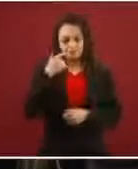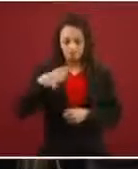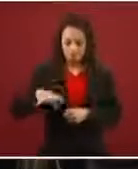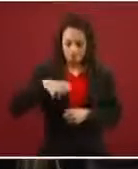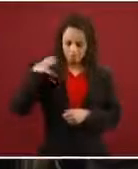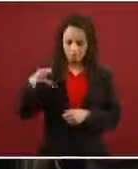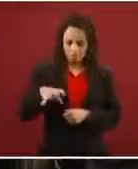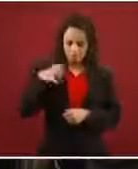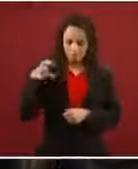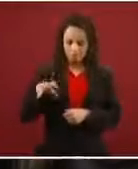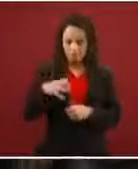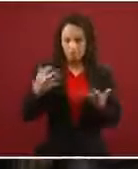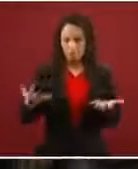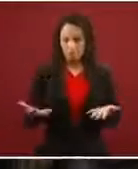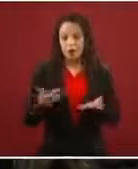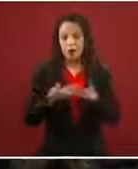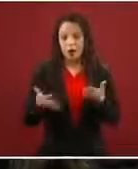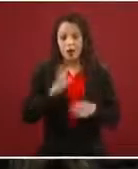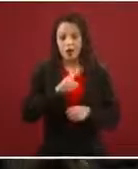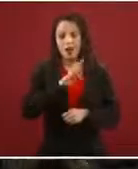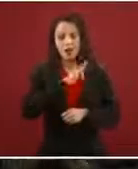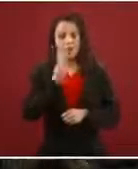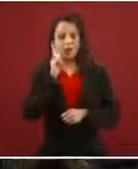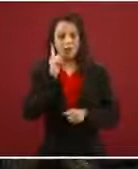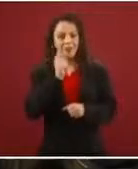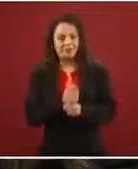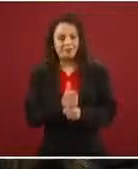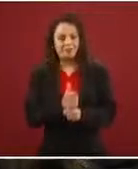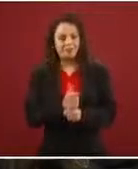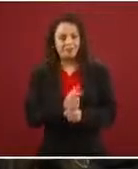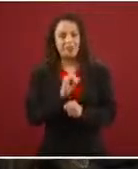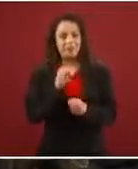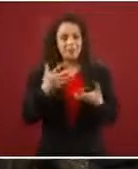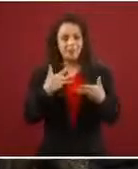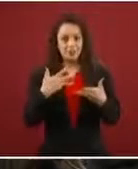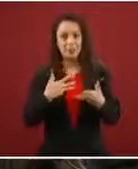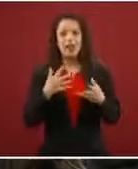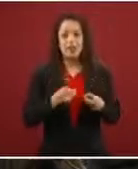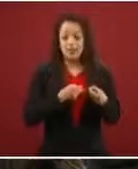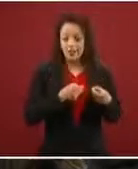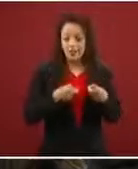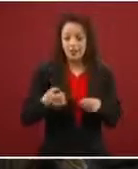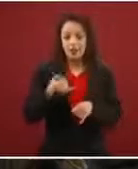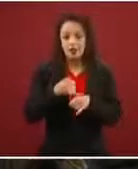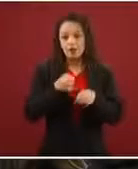frutos por los datos que estamos viendo, es que sí tengan la información, que no corran riesgos.